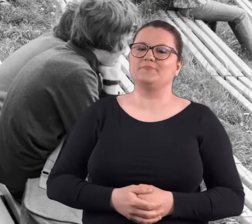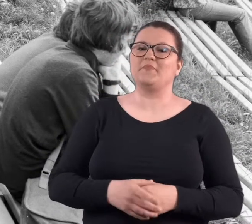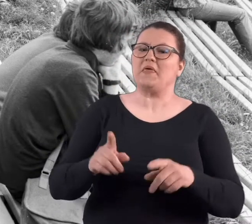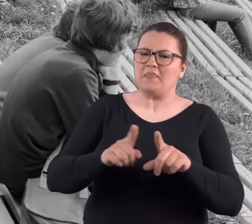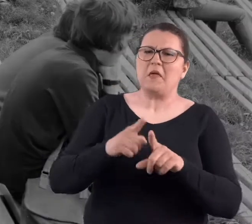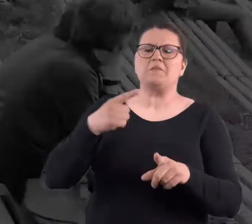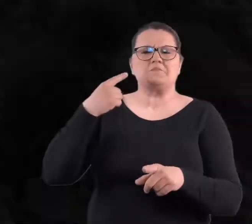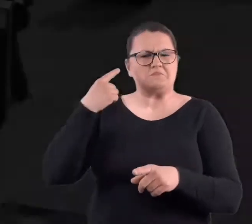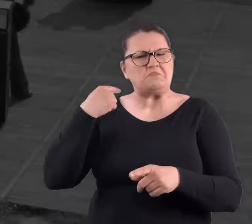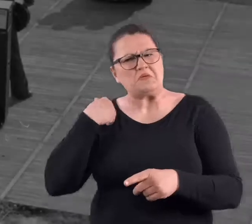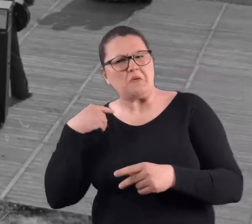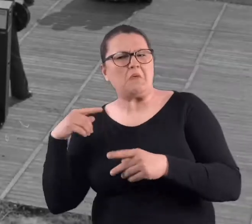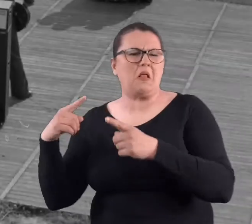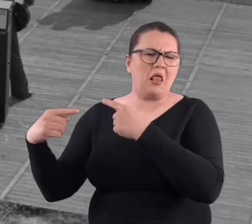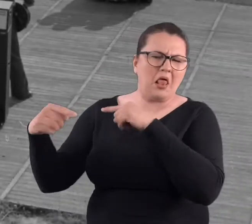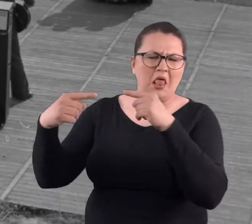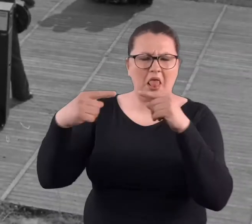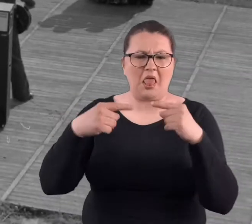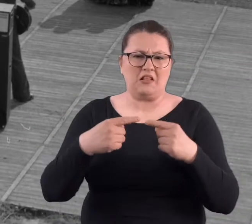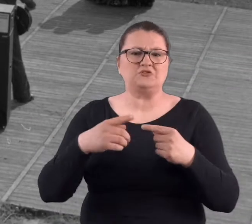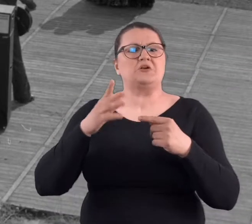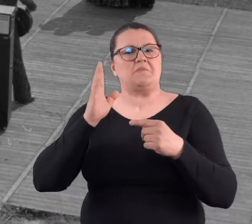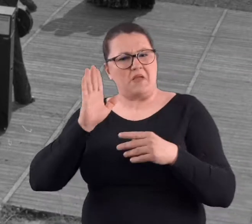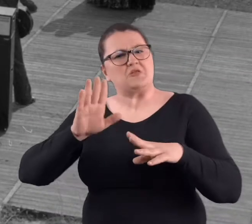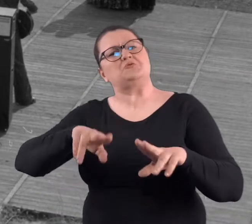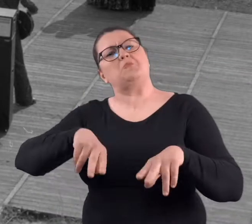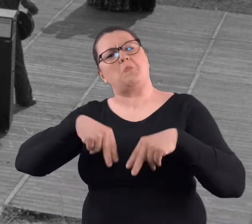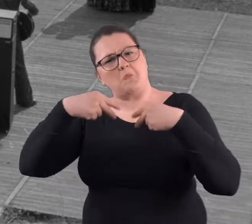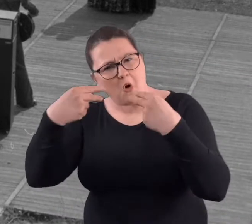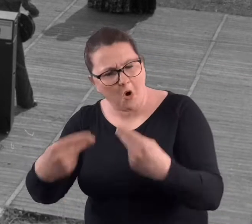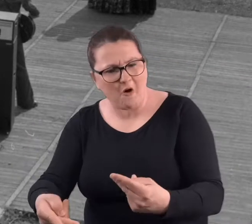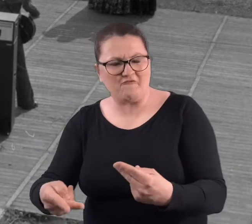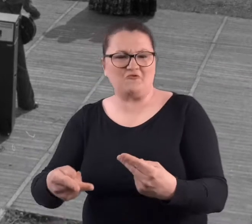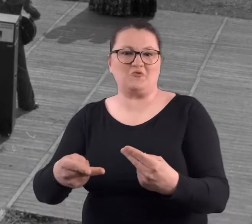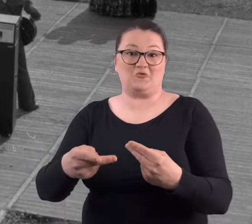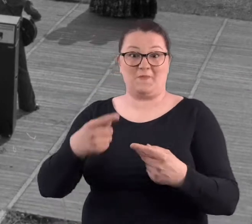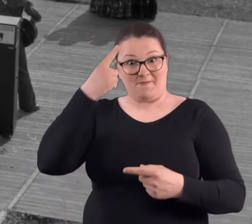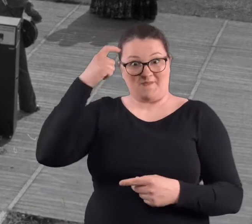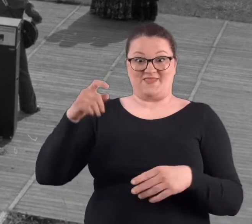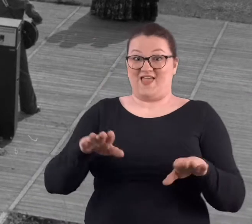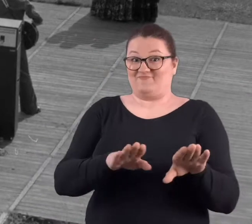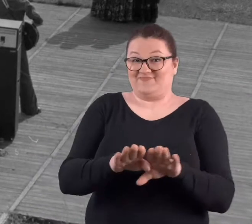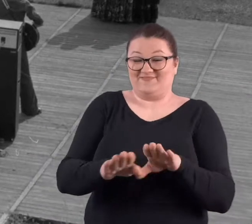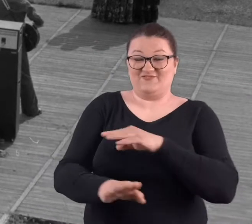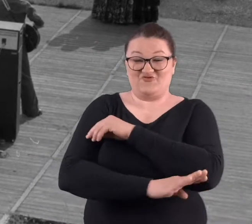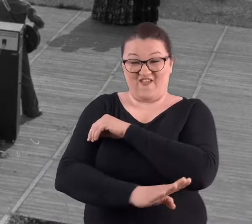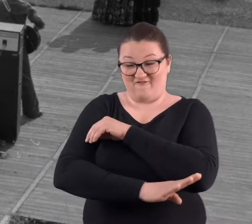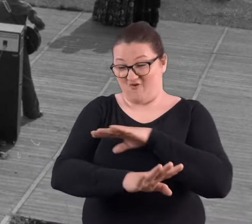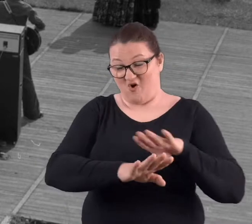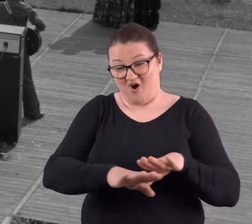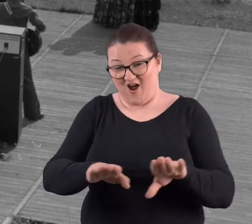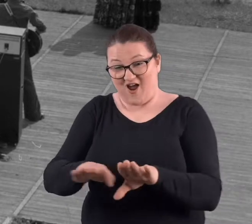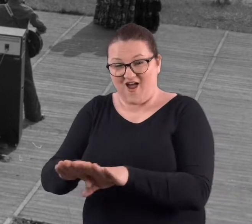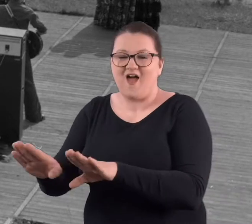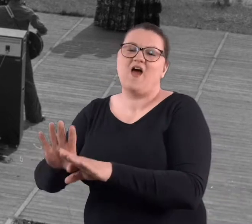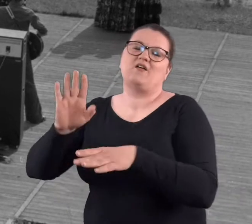czy jakieś tam. Były takie suchy, że mieli to uruchomić. Wiem, że jeszcze były te deski.